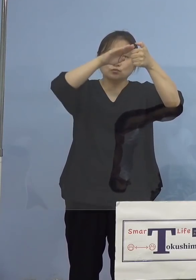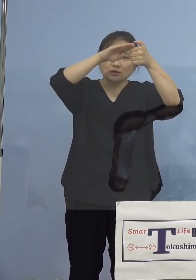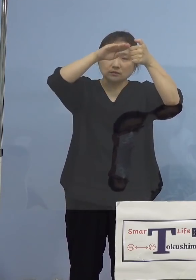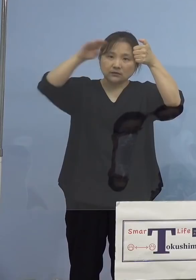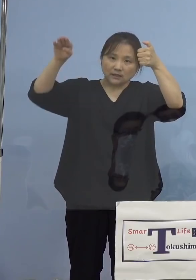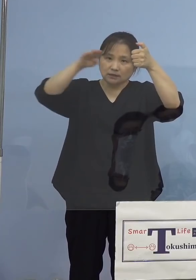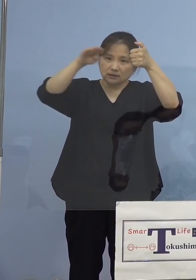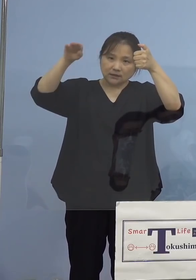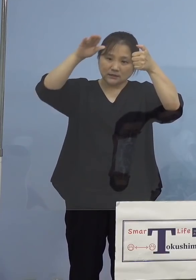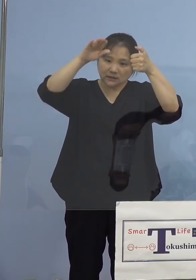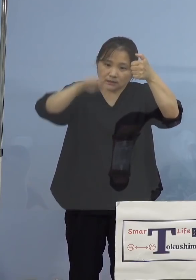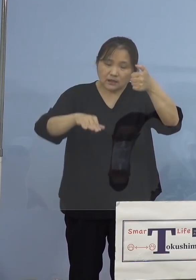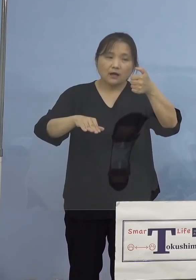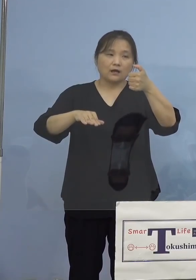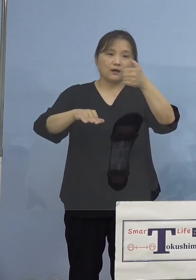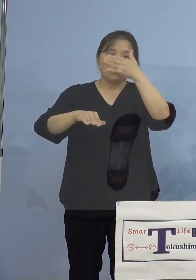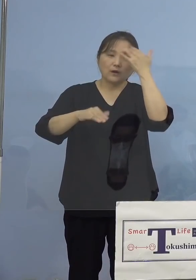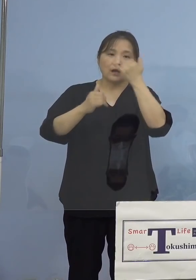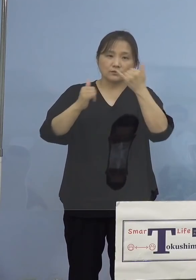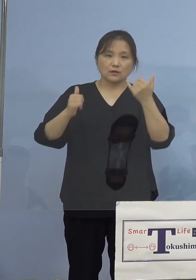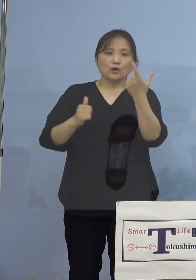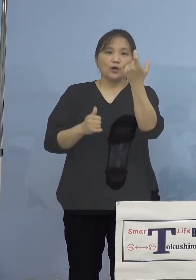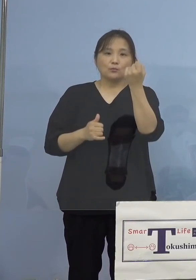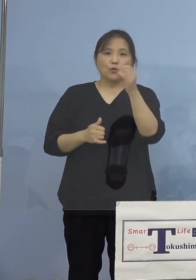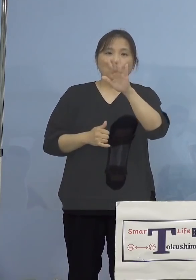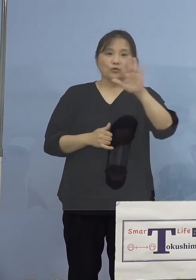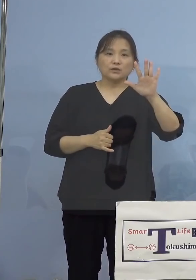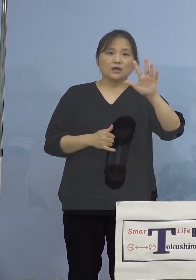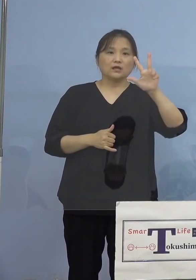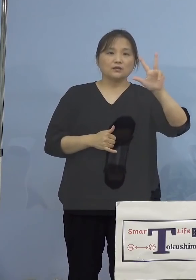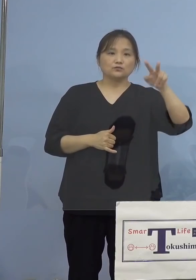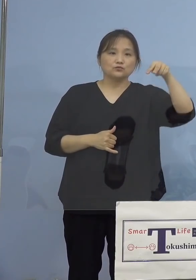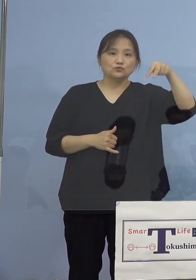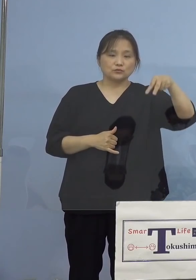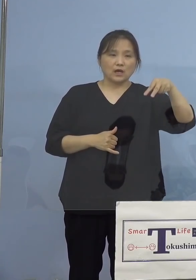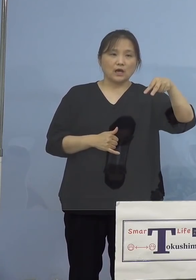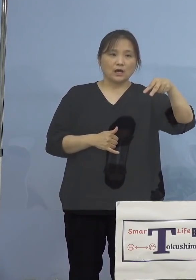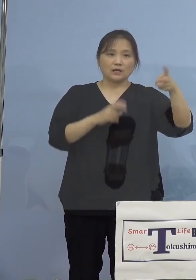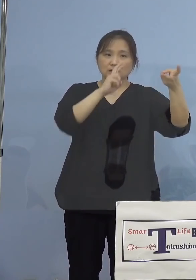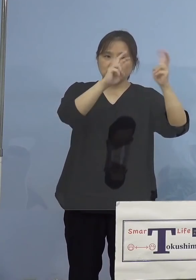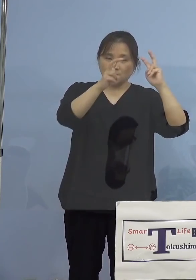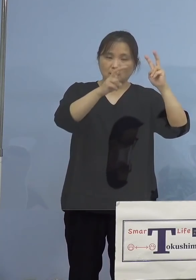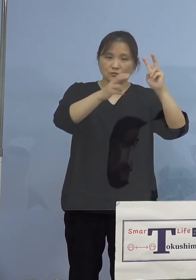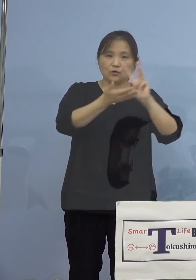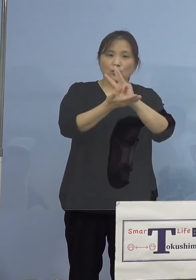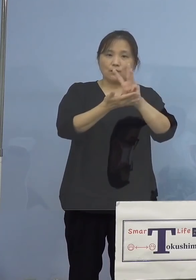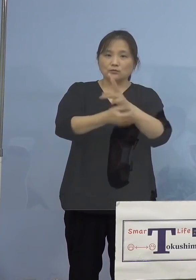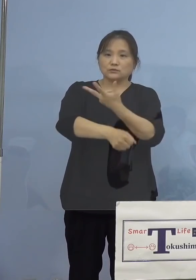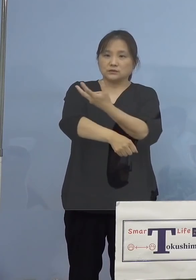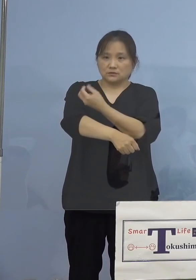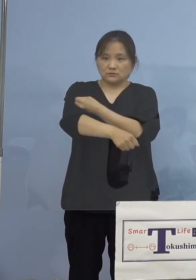させていただいて、モデルナ社製の ワクチン接種、これを大規模集団接種